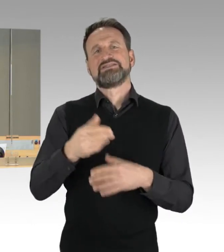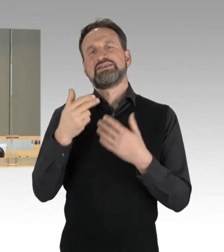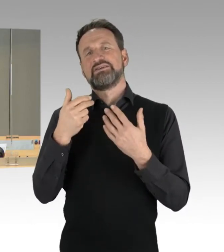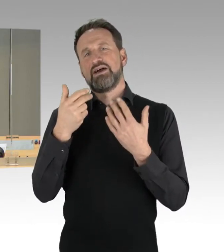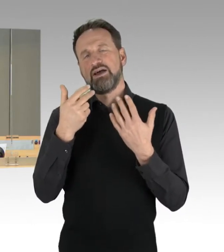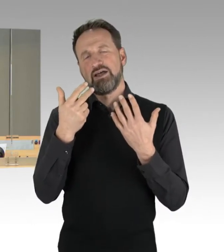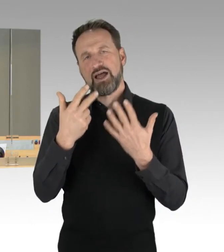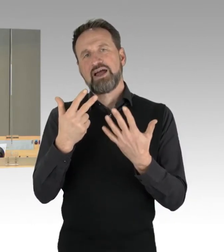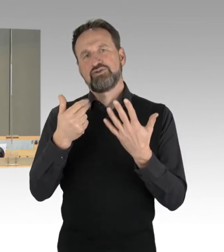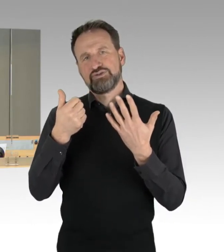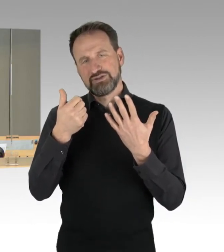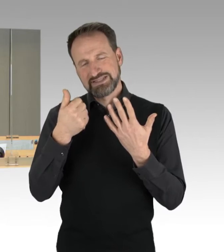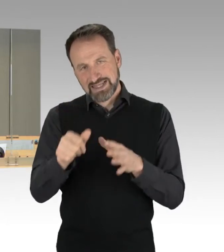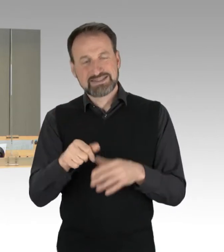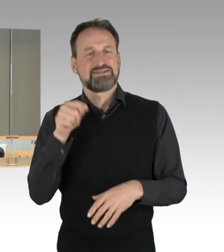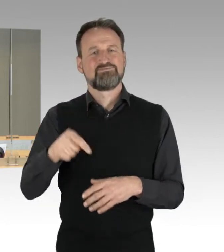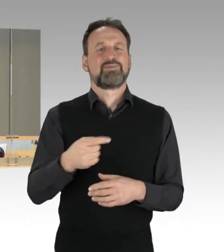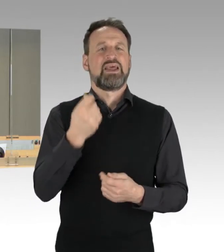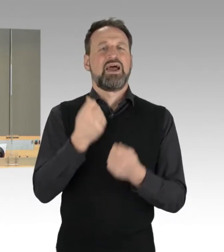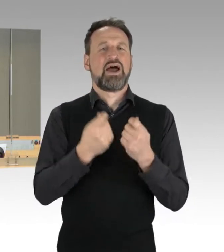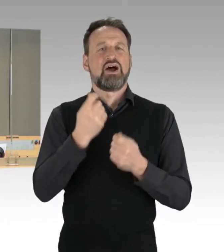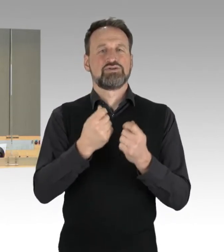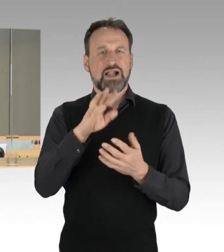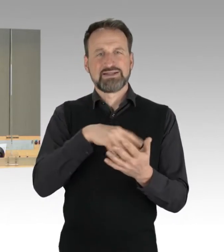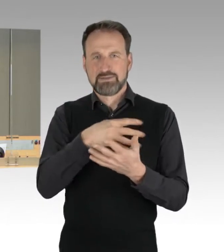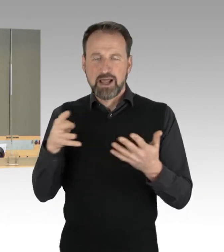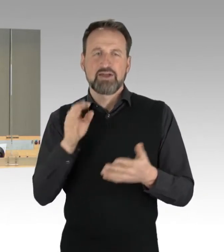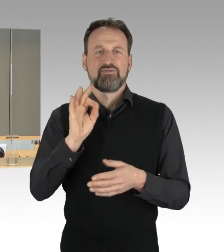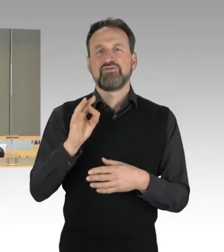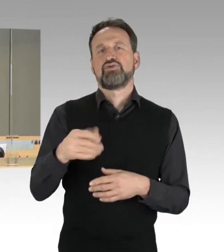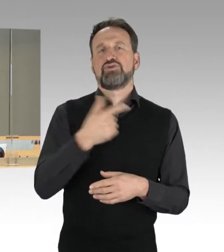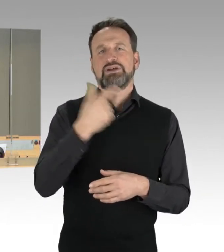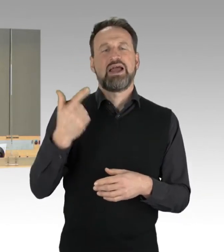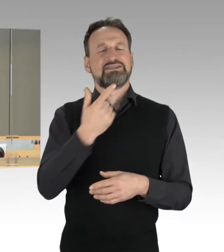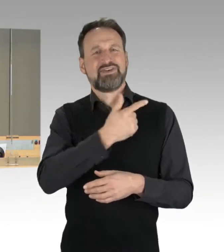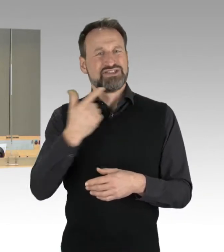als Drucksachen der 19. Wahlperiode zu übernehmen. Auch hierzu höre ich keinen Widerspruch.